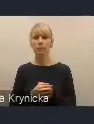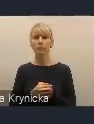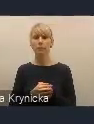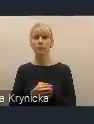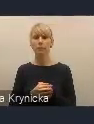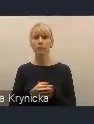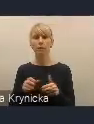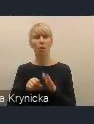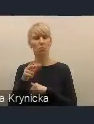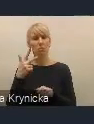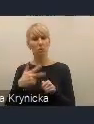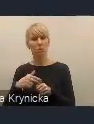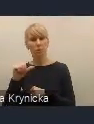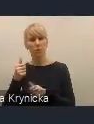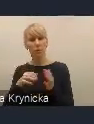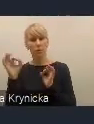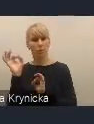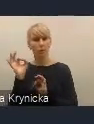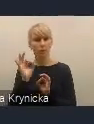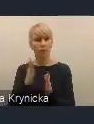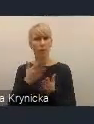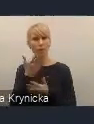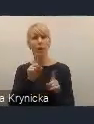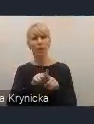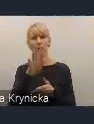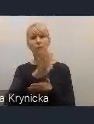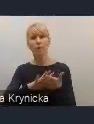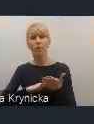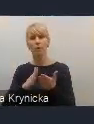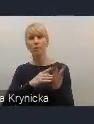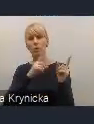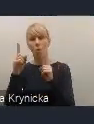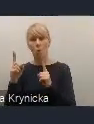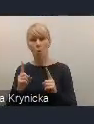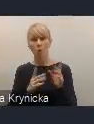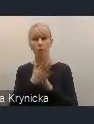Uwagi można zgłaszać poprzez formularz uwag znajdujący się na naszej stronie internetowej.